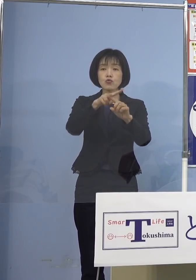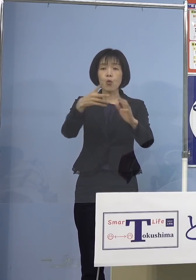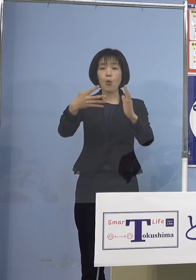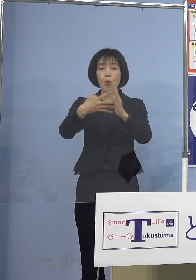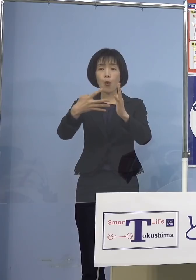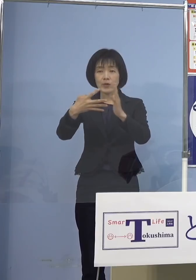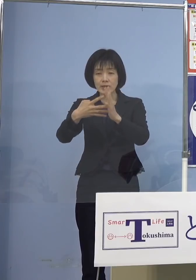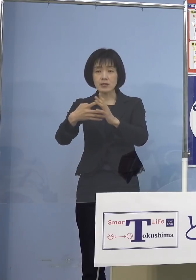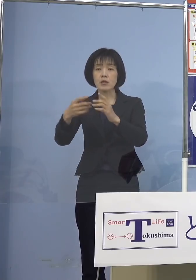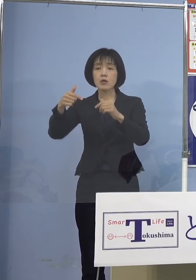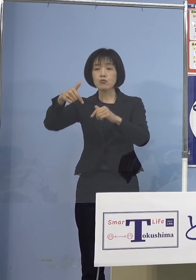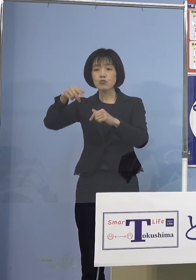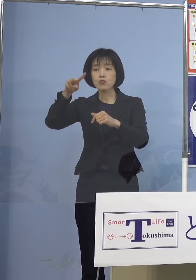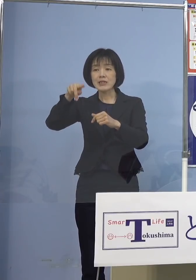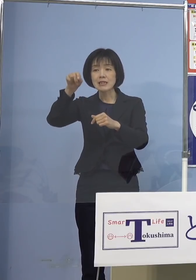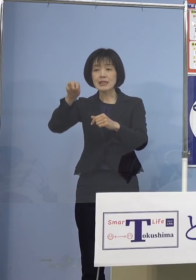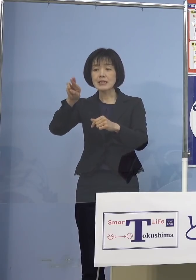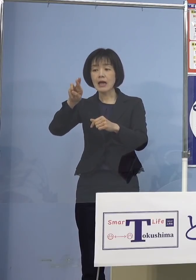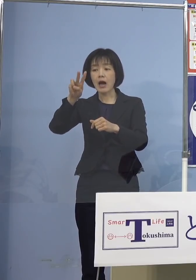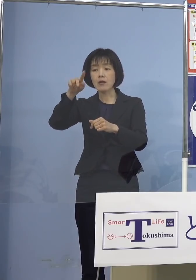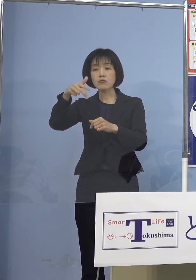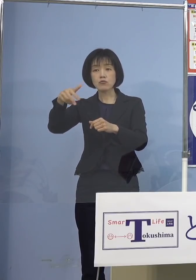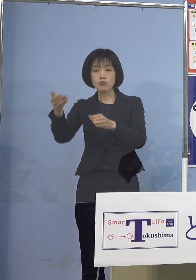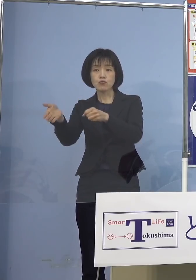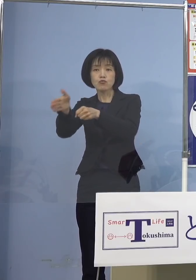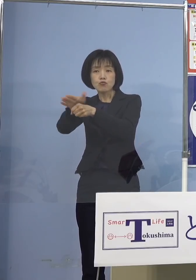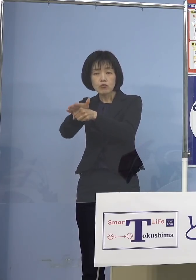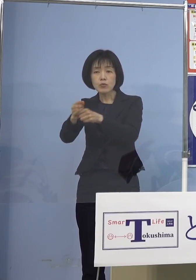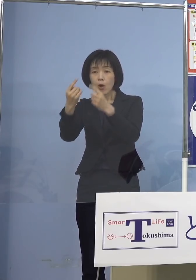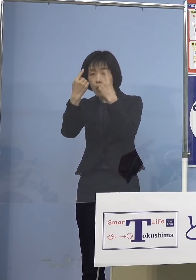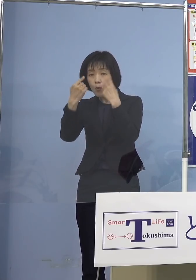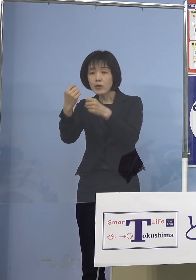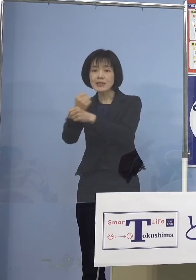フリーランスを含む 個人事業者の方でありまして